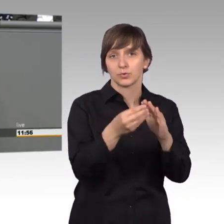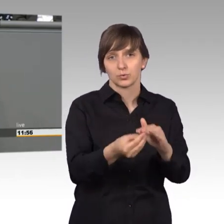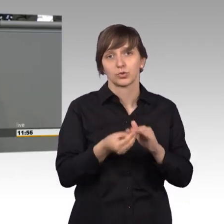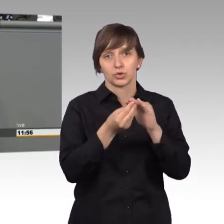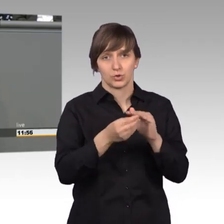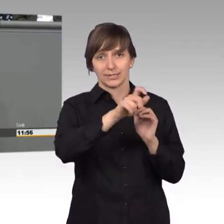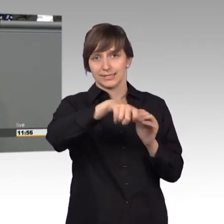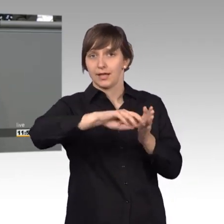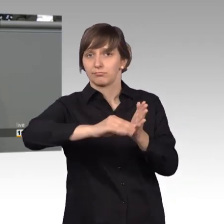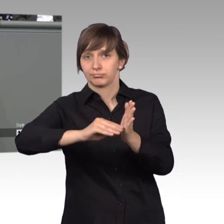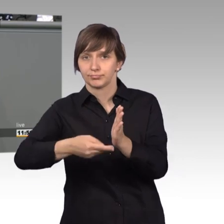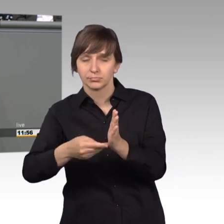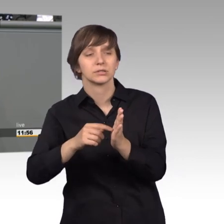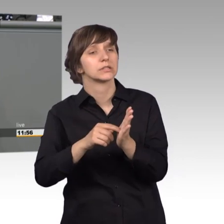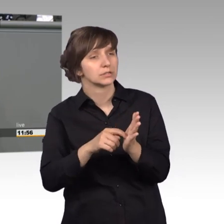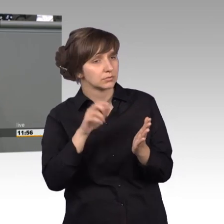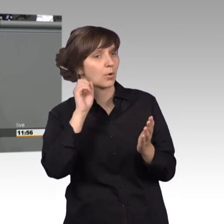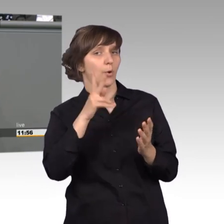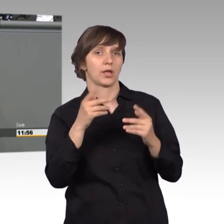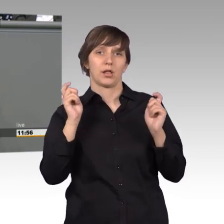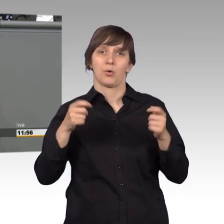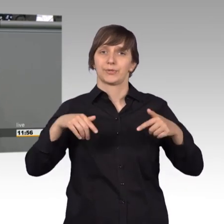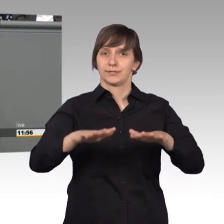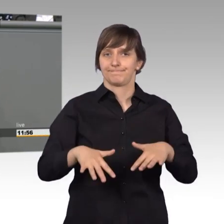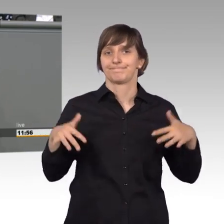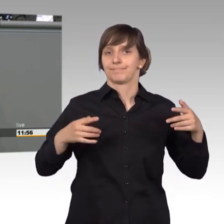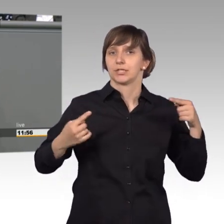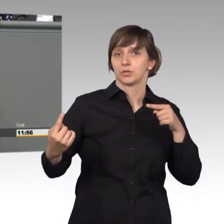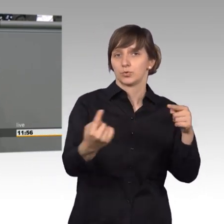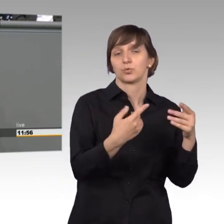wo man darüber nachdenken sollte. Solche Themen, wie zum Beispiel jetzt